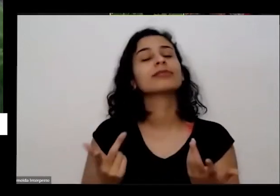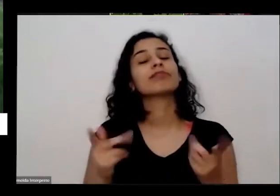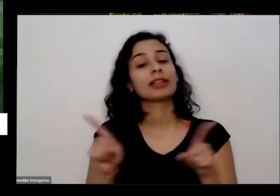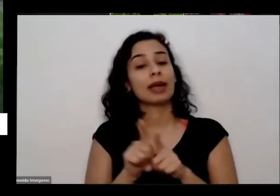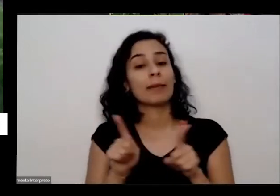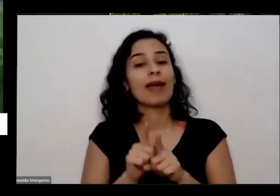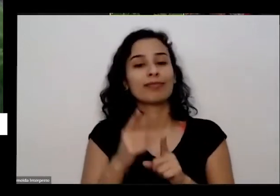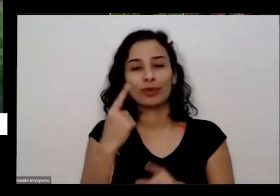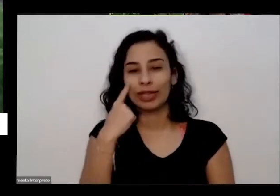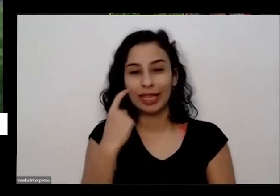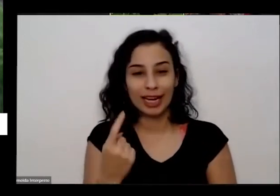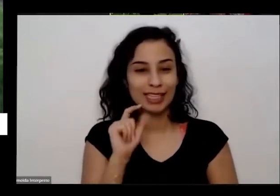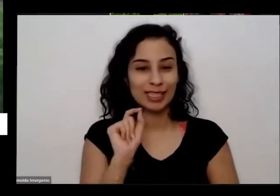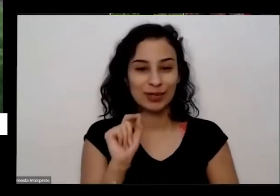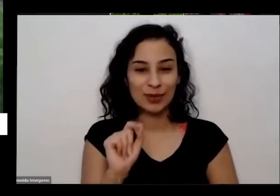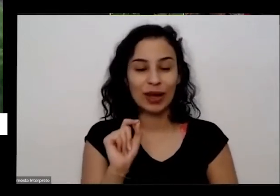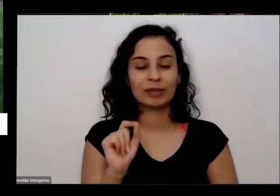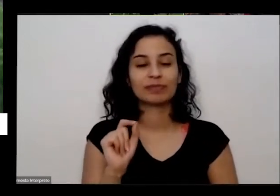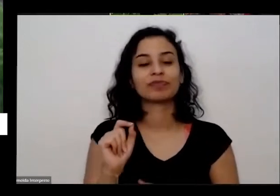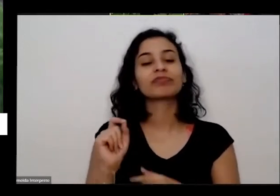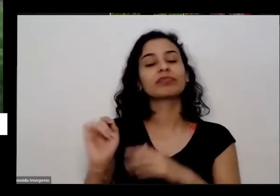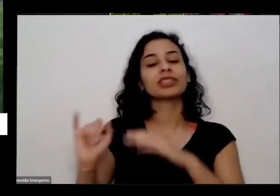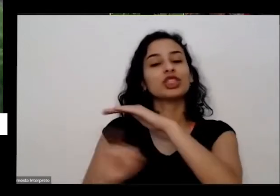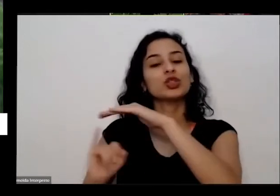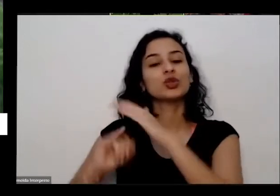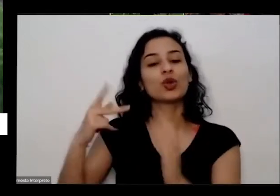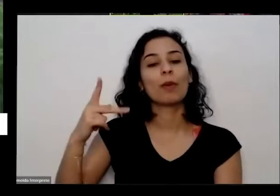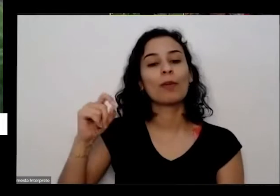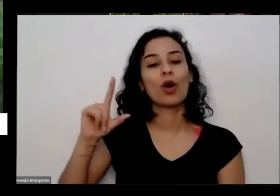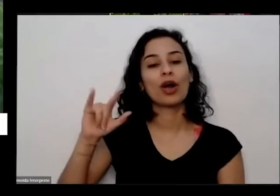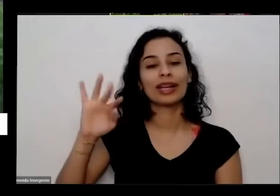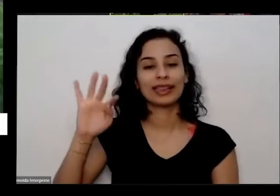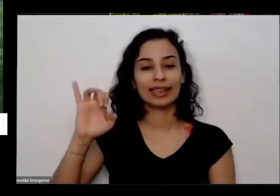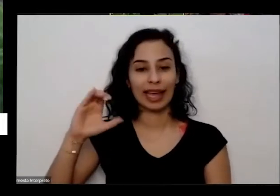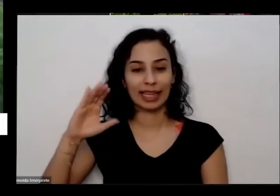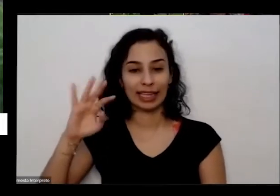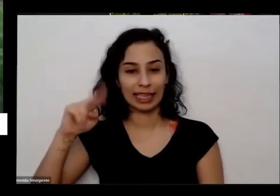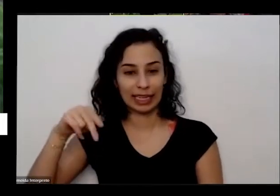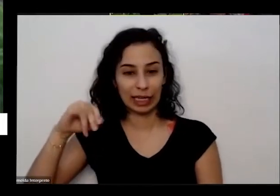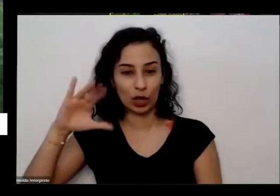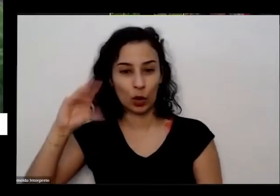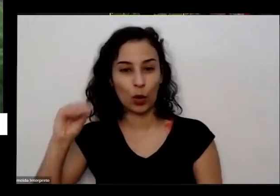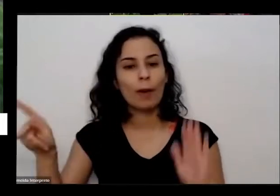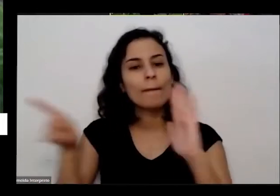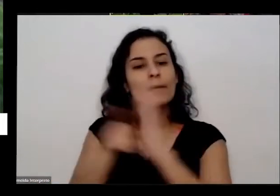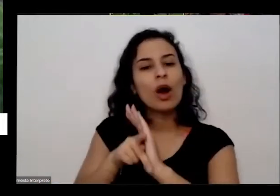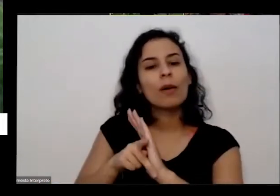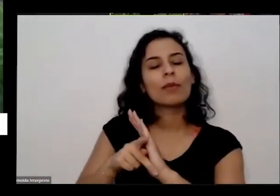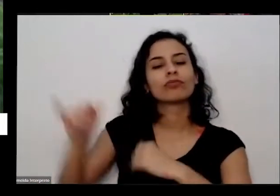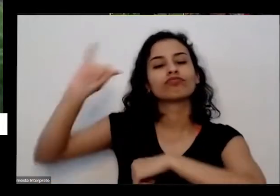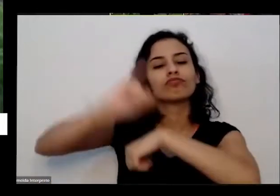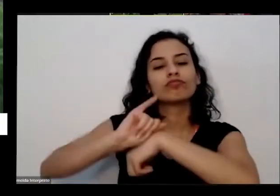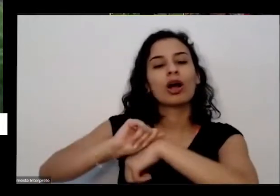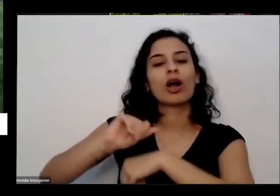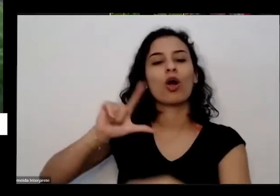desse totô politecnico.de de Luanda que recebeu esse material e Eles resolveram fazer contato